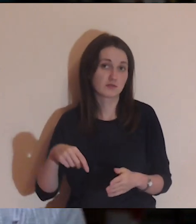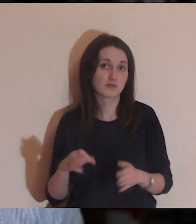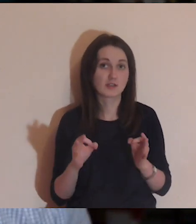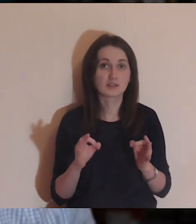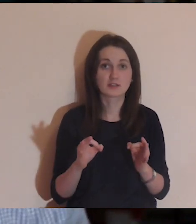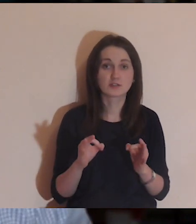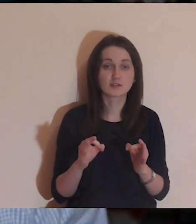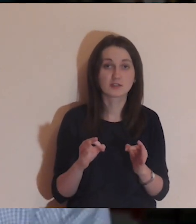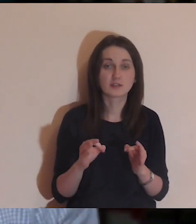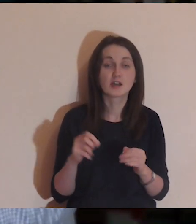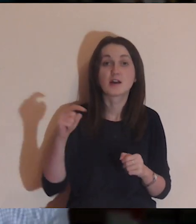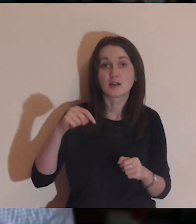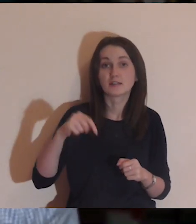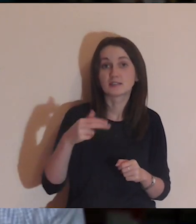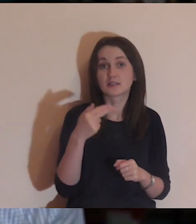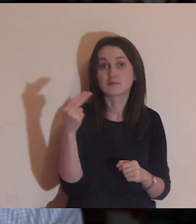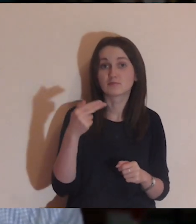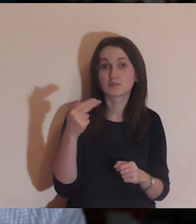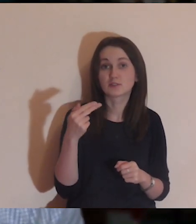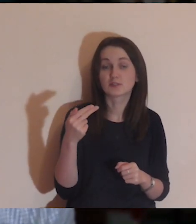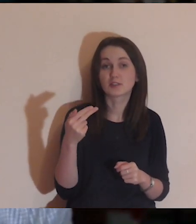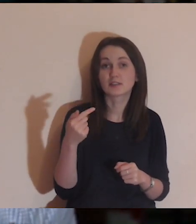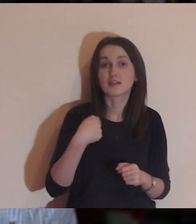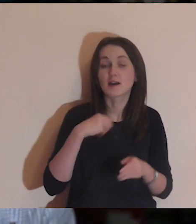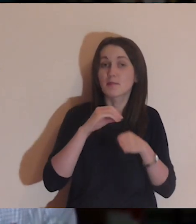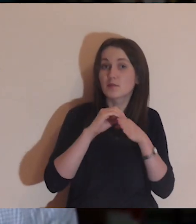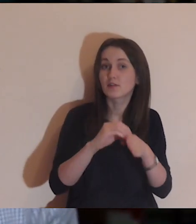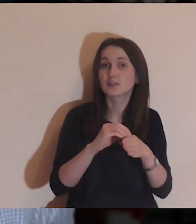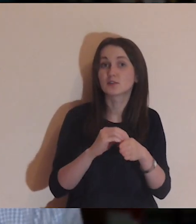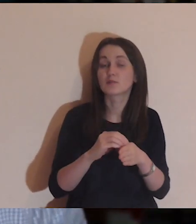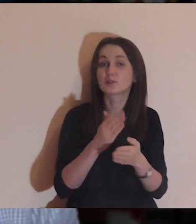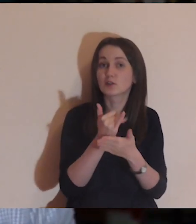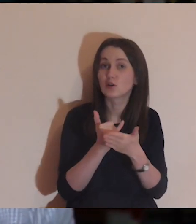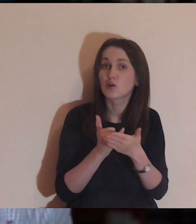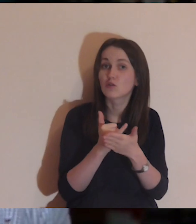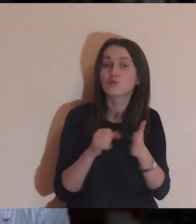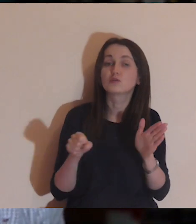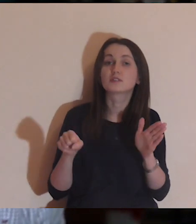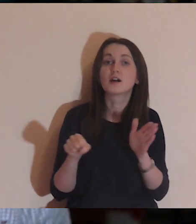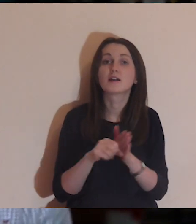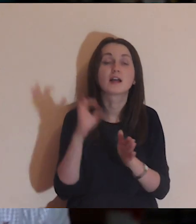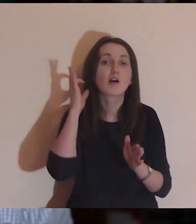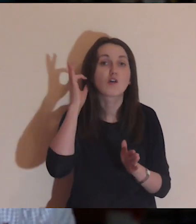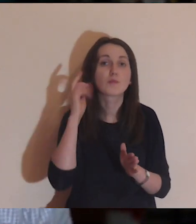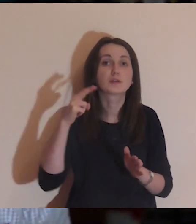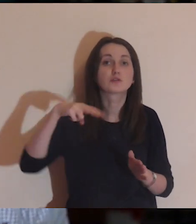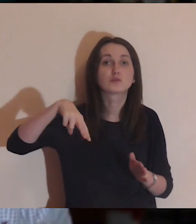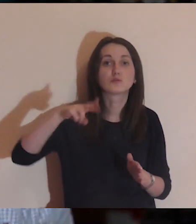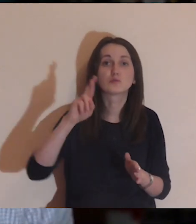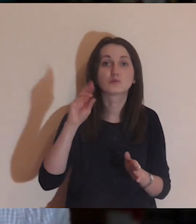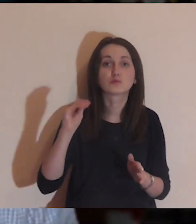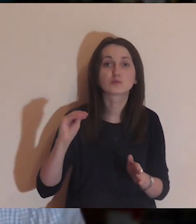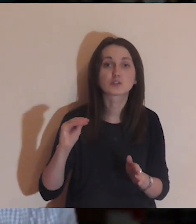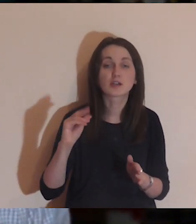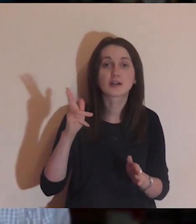W tym tygodniu miałem przyjemność prowadzenia kursu medytacyjnego dla dziewczyn z „Urzekającej.pl".